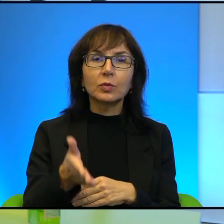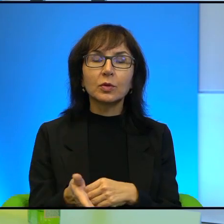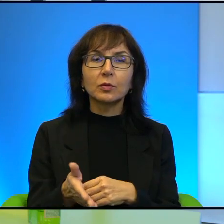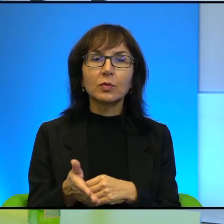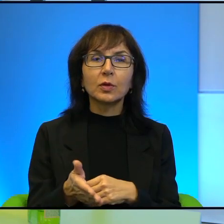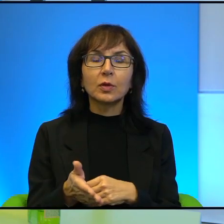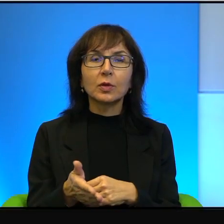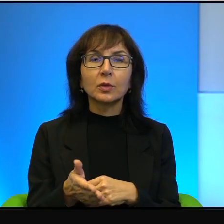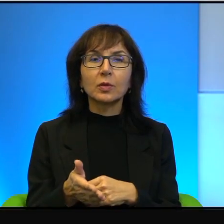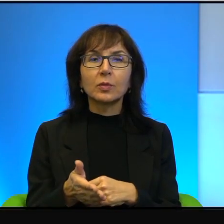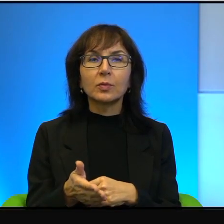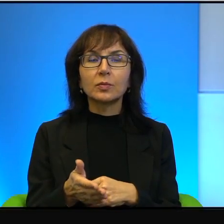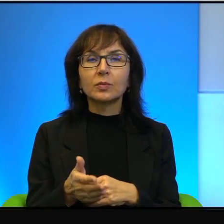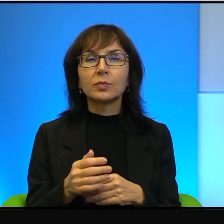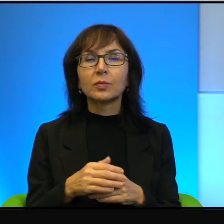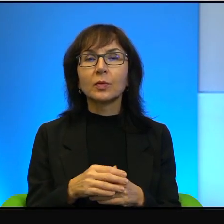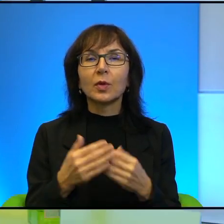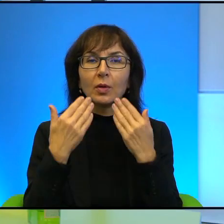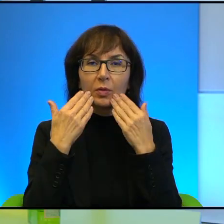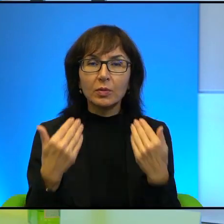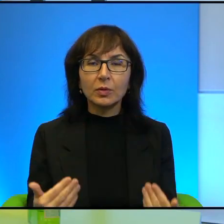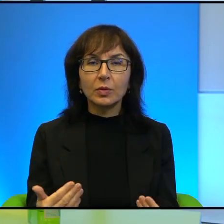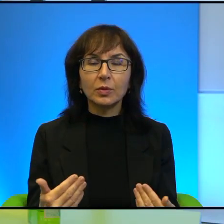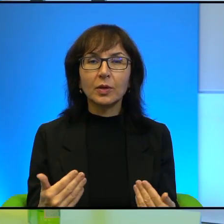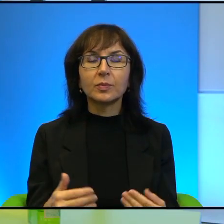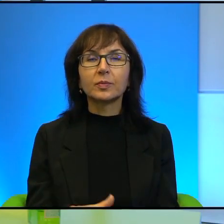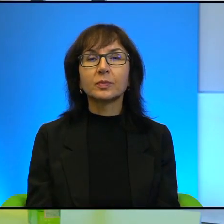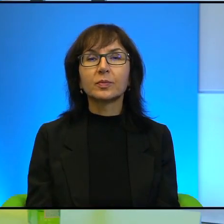Daj Boże, Amen. Uprzejmie dziękuję. Dziękuję bardzo.